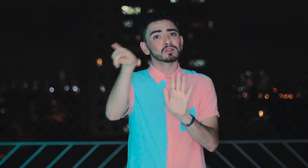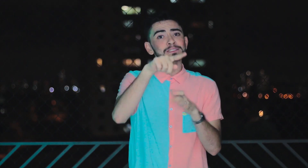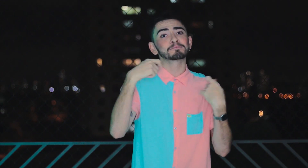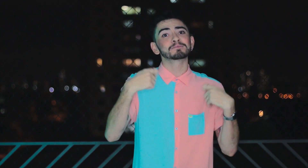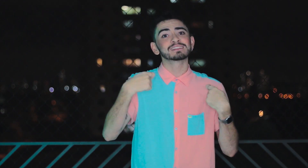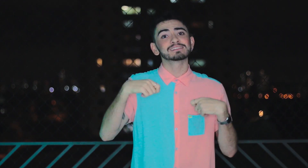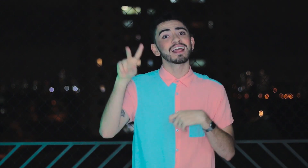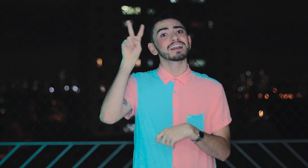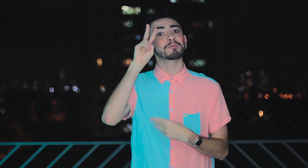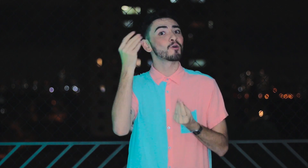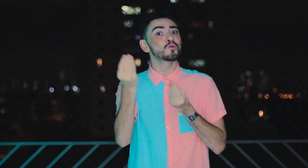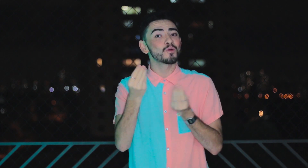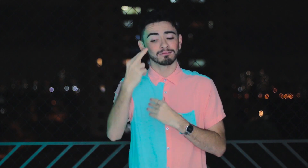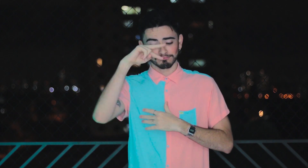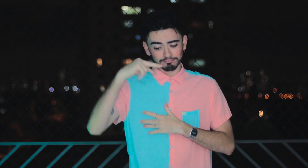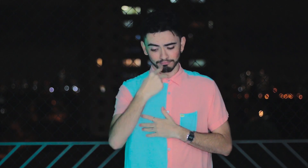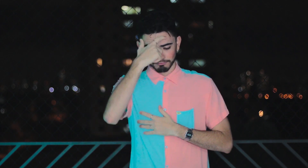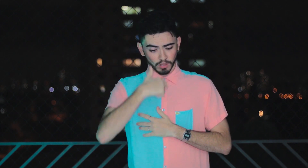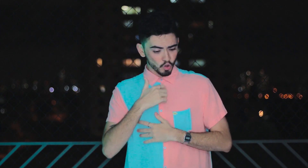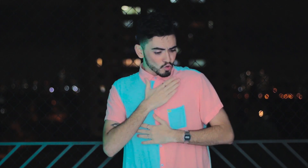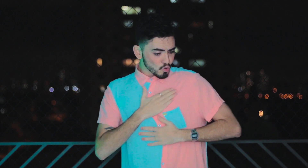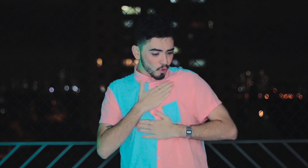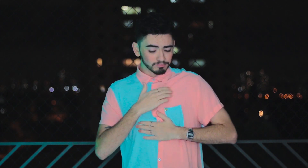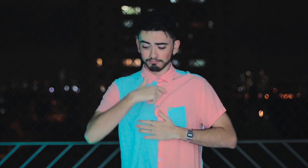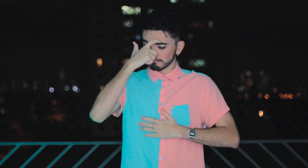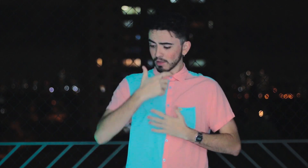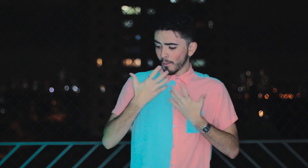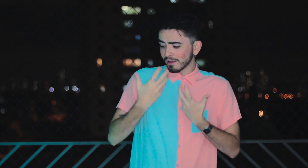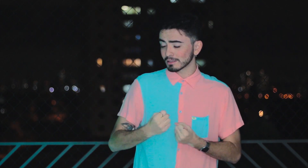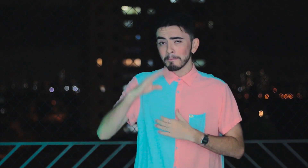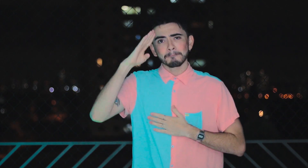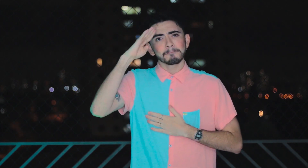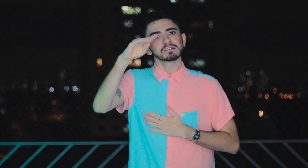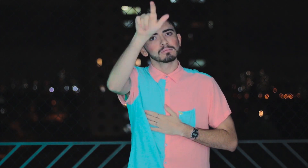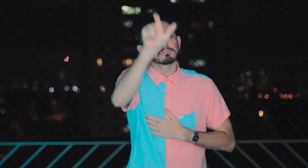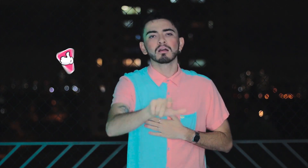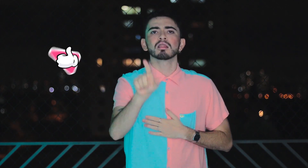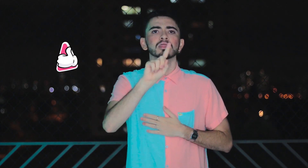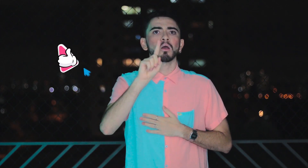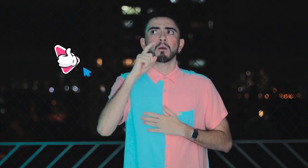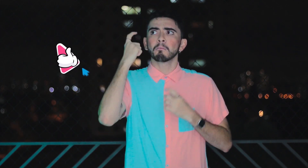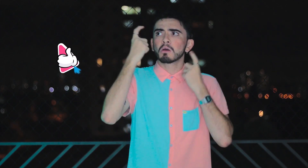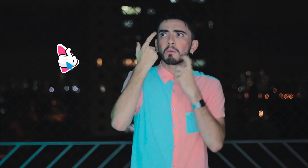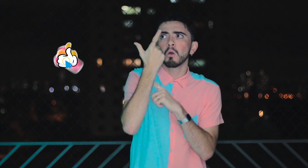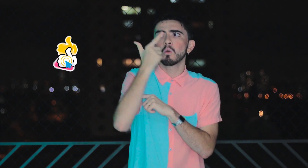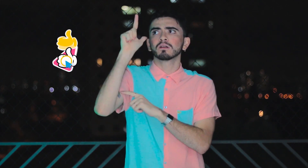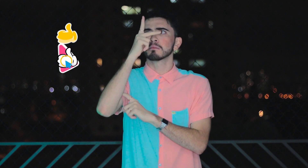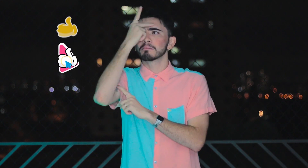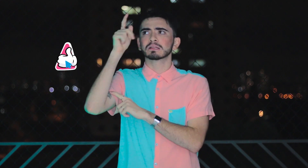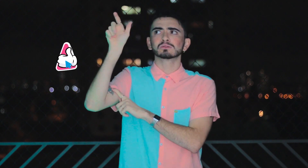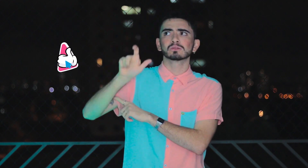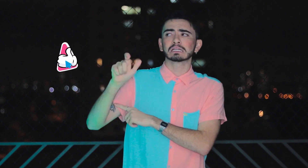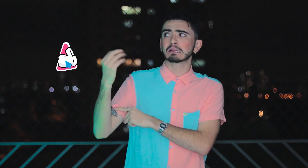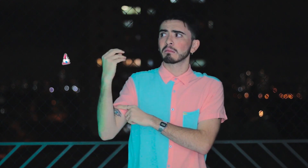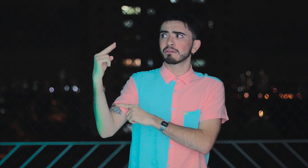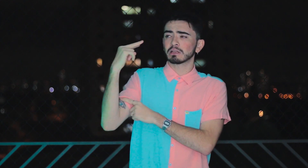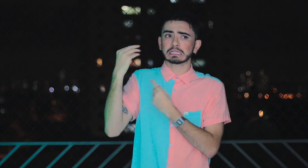Vocês precisam lembrar o que realmente importa, seus sentimentos. Você gostar e se aceitar! E não se preocupar com o que as outras pessoas vão pensar de você.